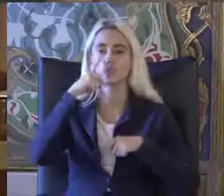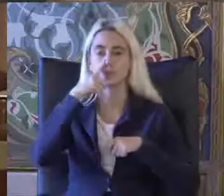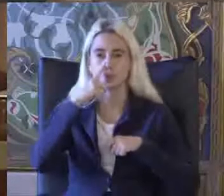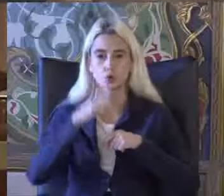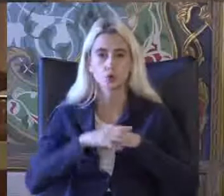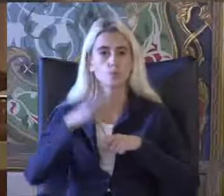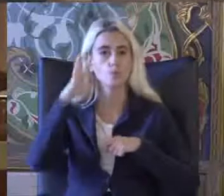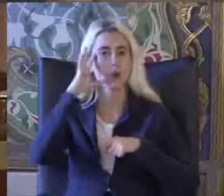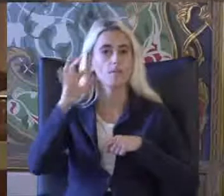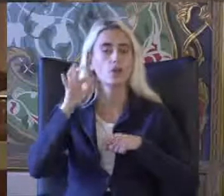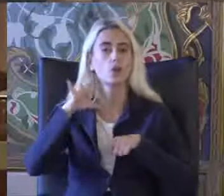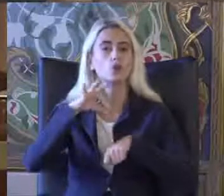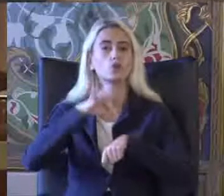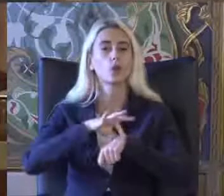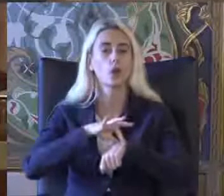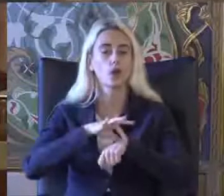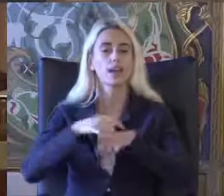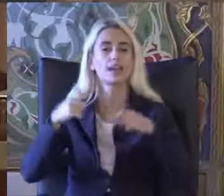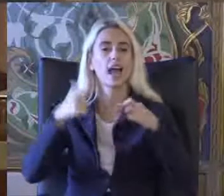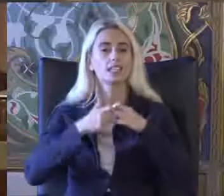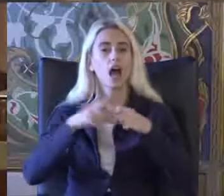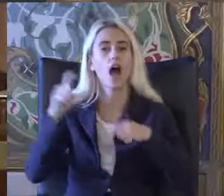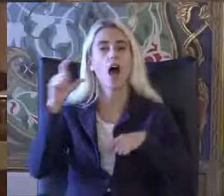Profesör Doktor Aydın hocamız